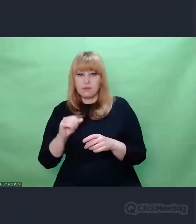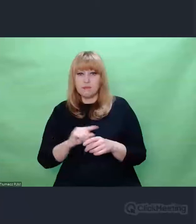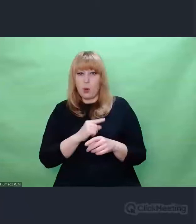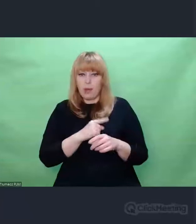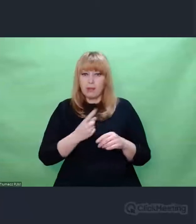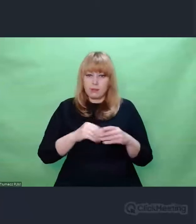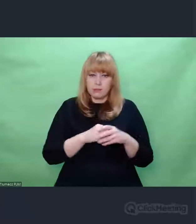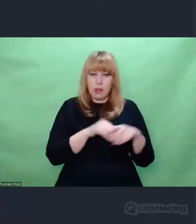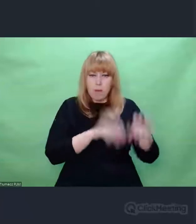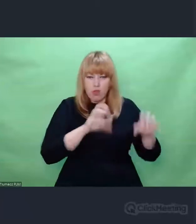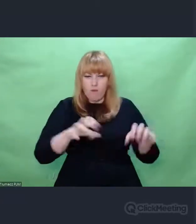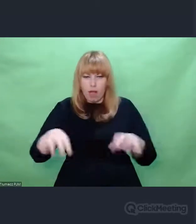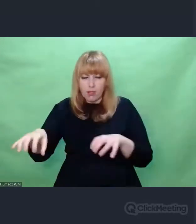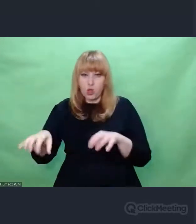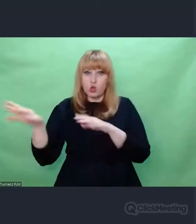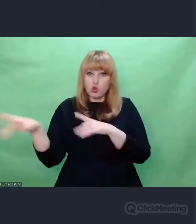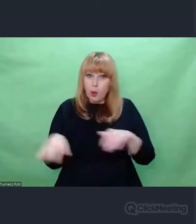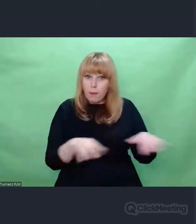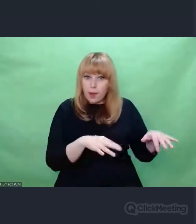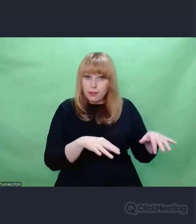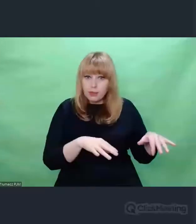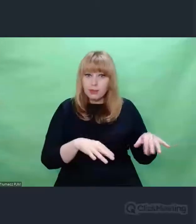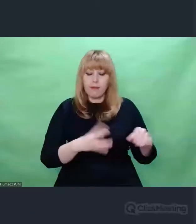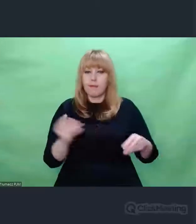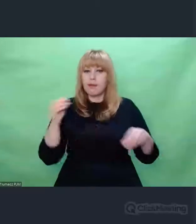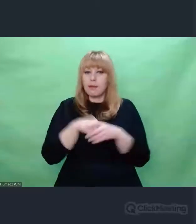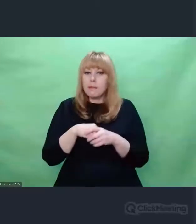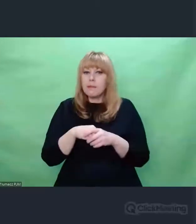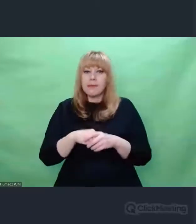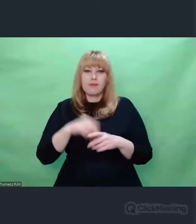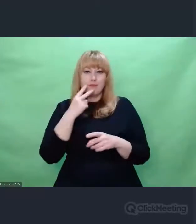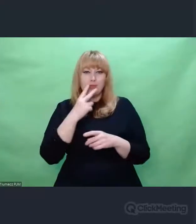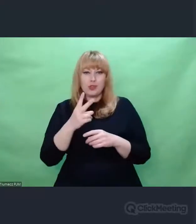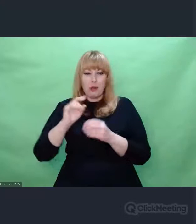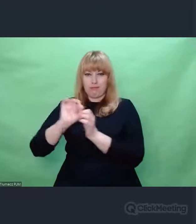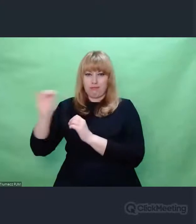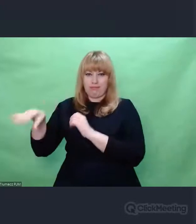Spoglądały na siebie z dwóch brzegów rzeki, której środkiem płynęła cała ta historia wojenna.